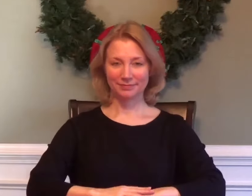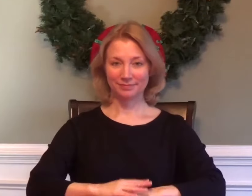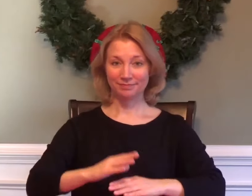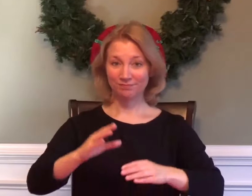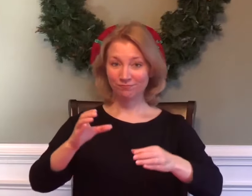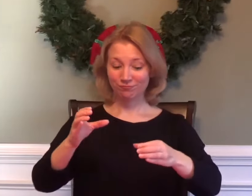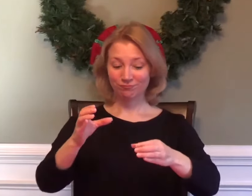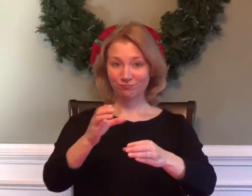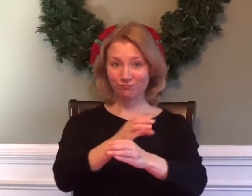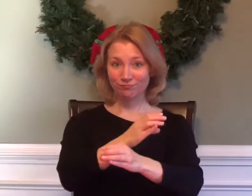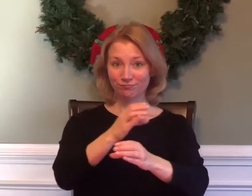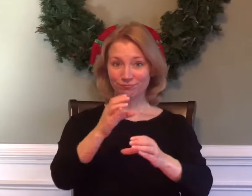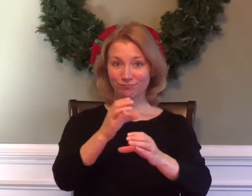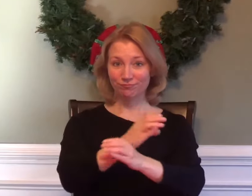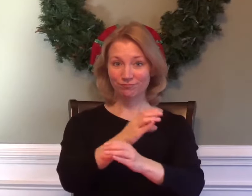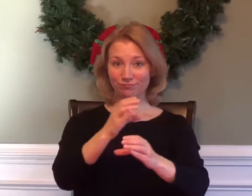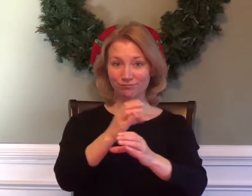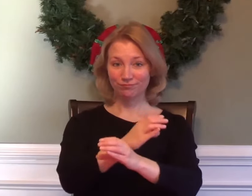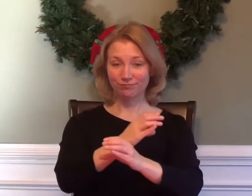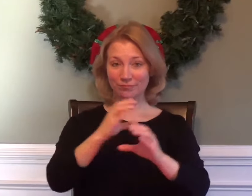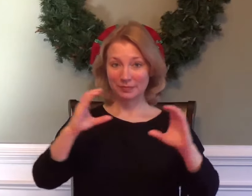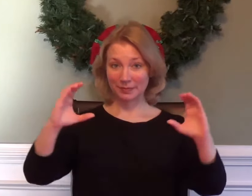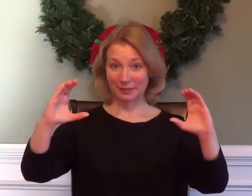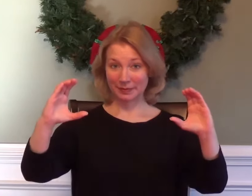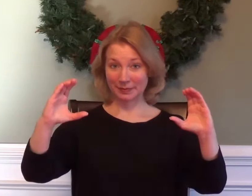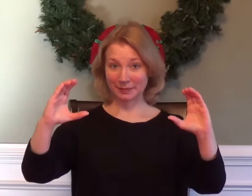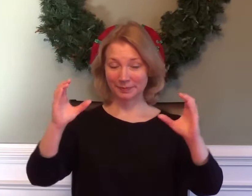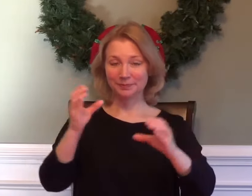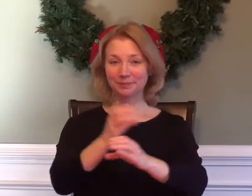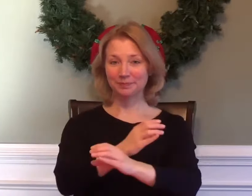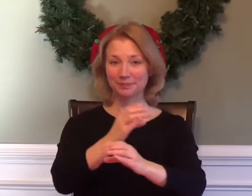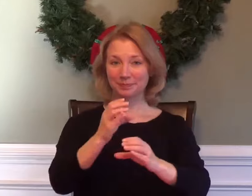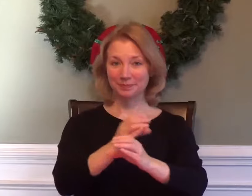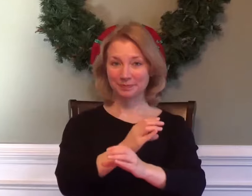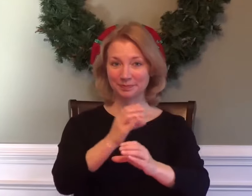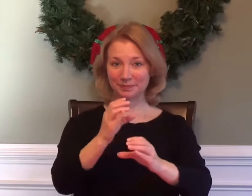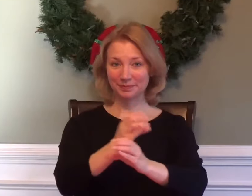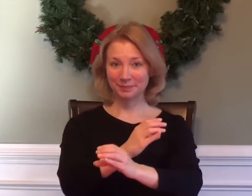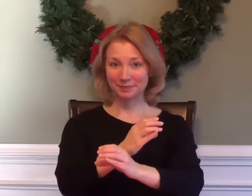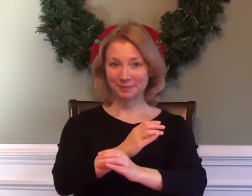CALCULUS